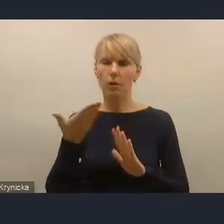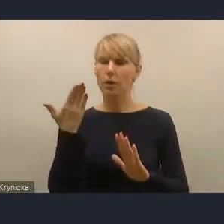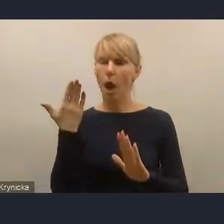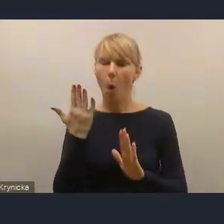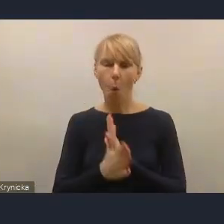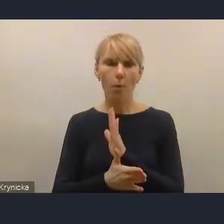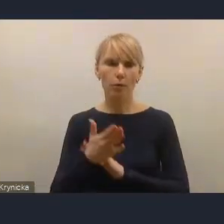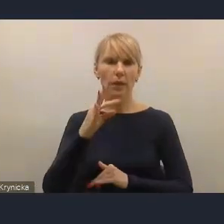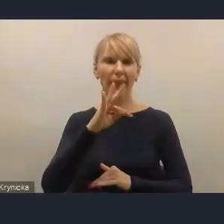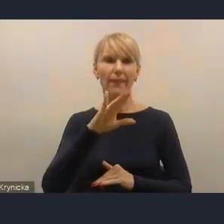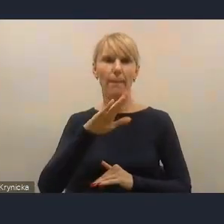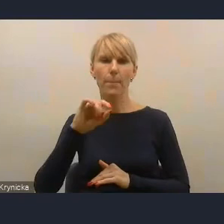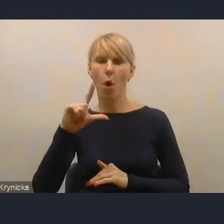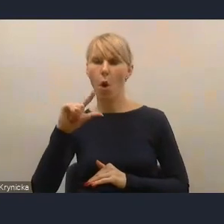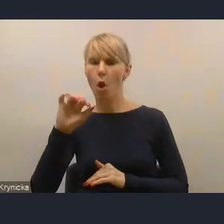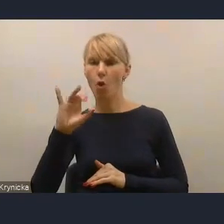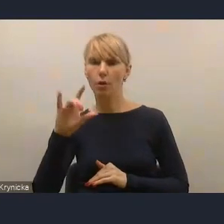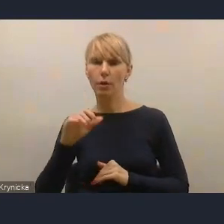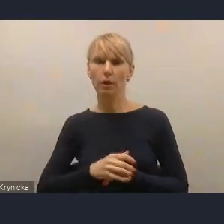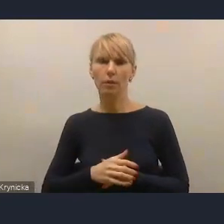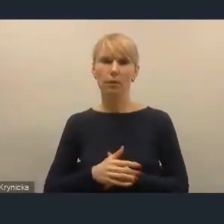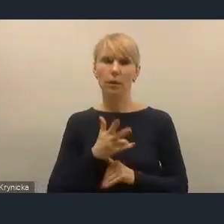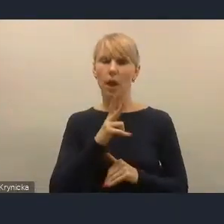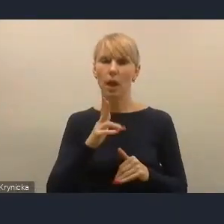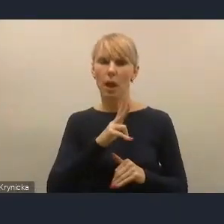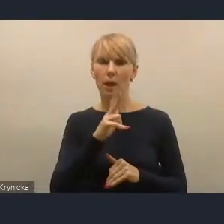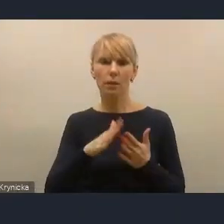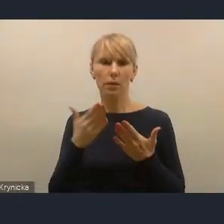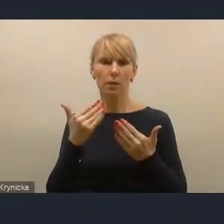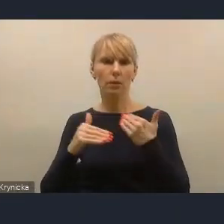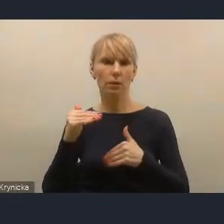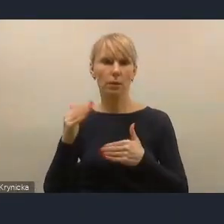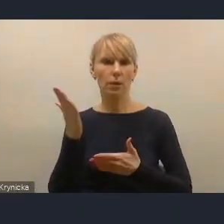i te matryce dla każdego wyzwania odnoszące się do kategorii wielkościowych miast,